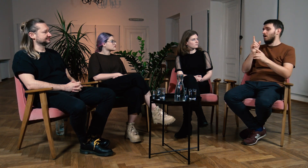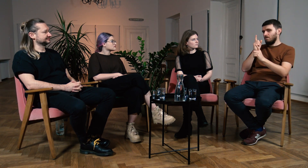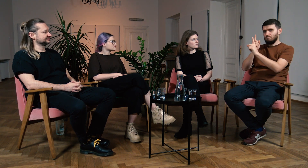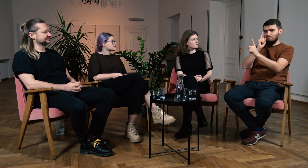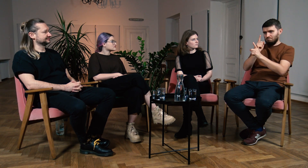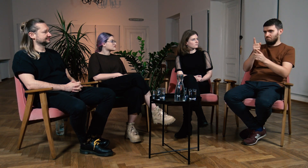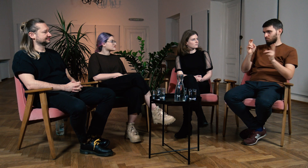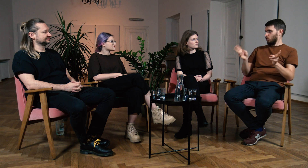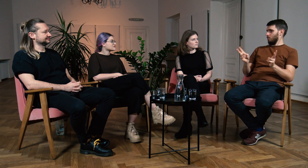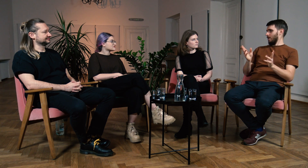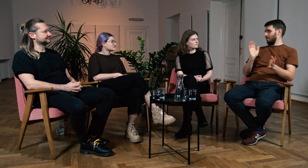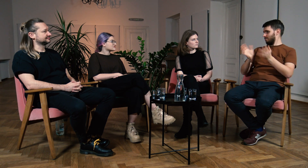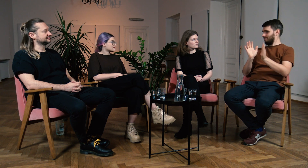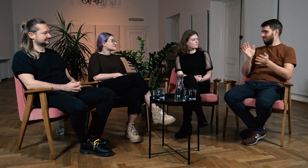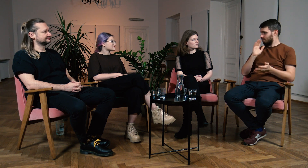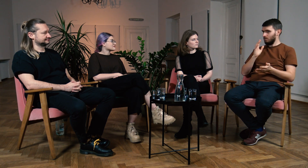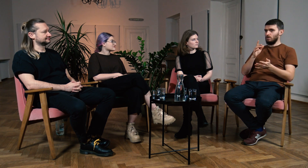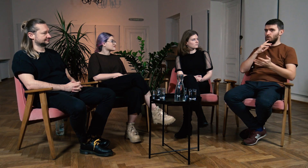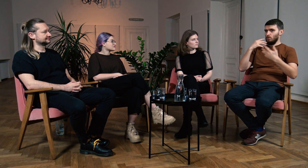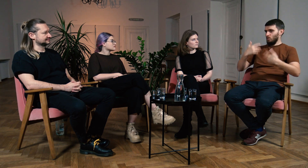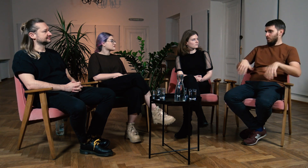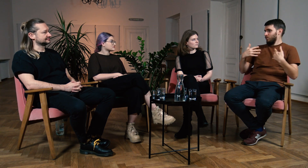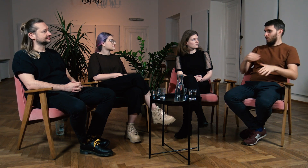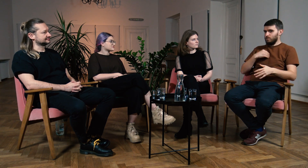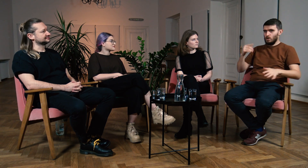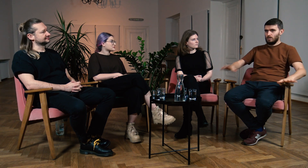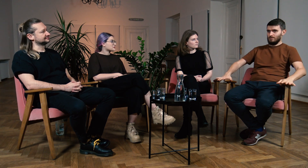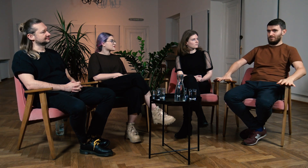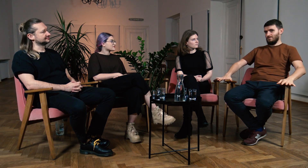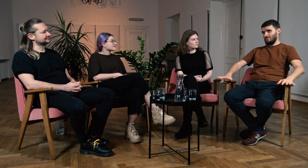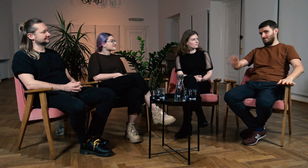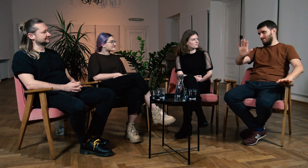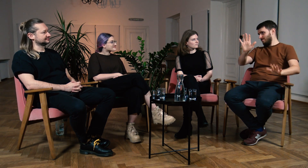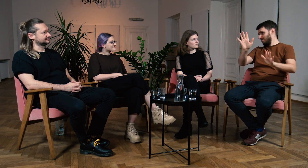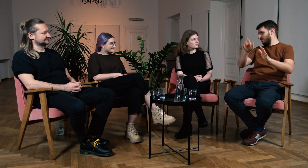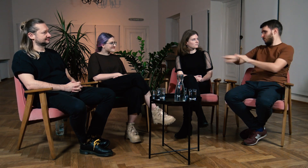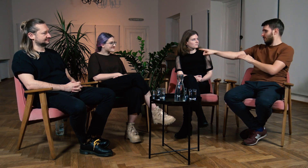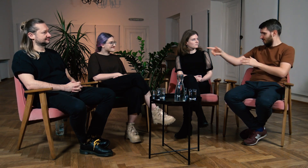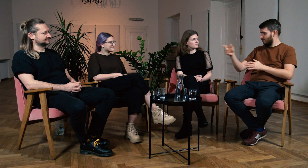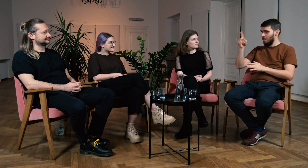Zapytali kogoś o drogę i dostali odpowiedź w języku migowym. W Polsce nie poznalibyśmy odpowiedzi, bo nasz rozmówca by uciekł.